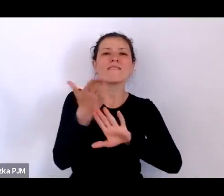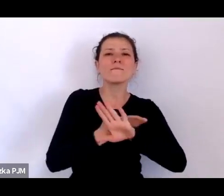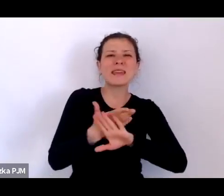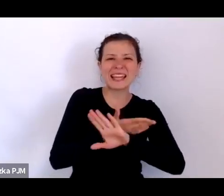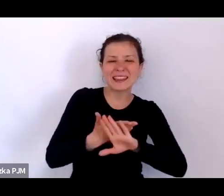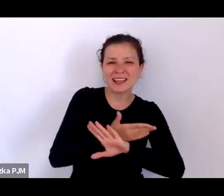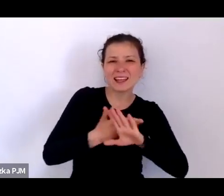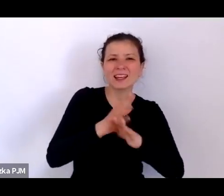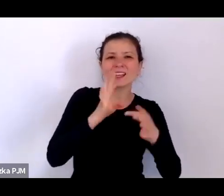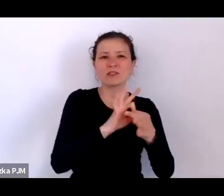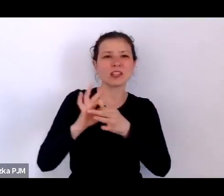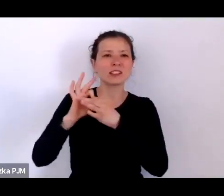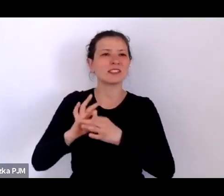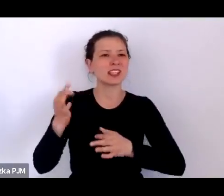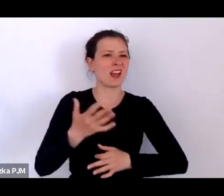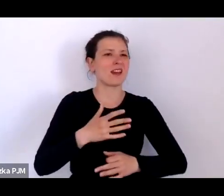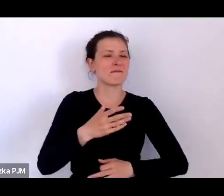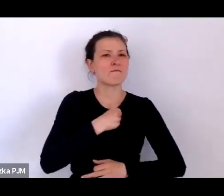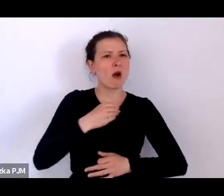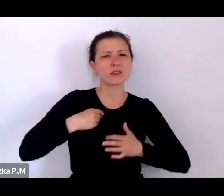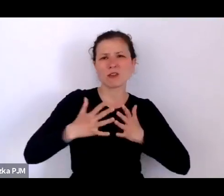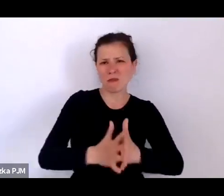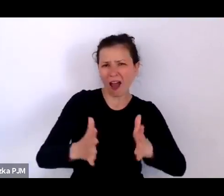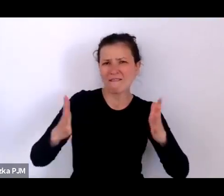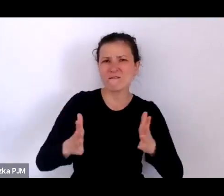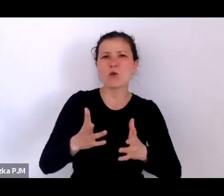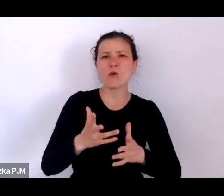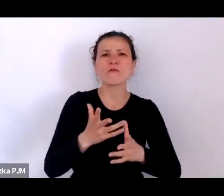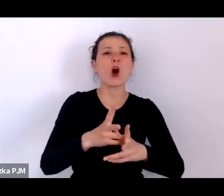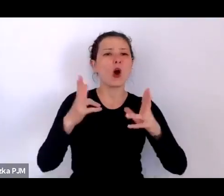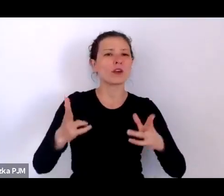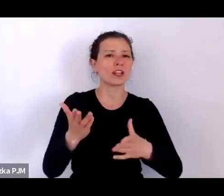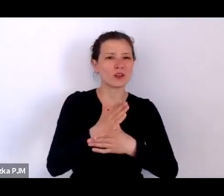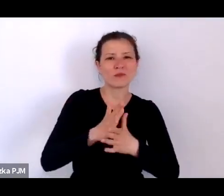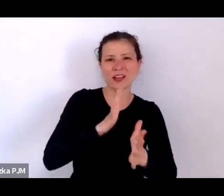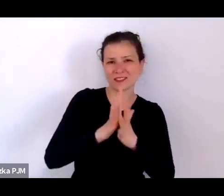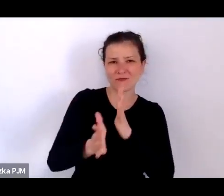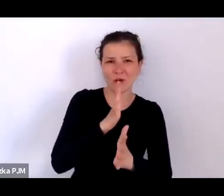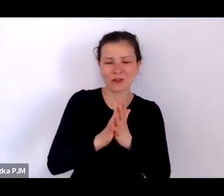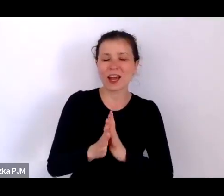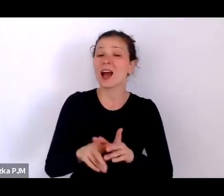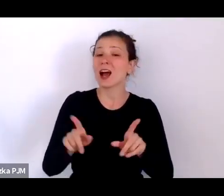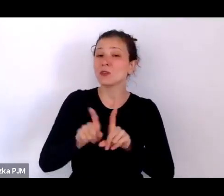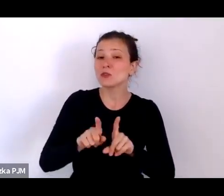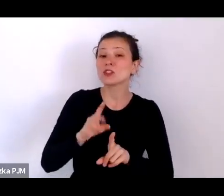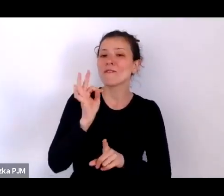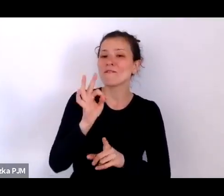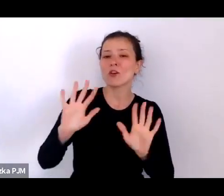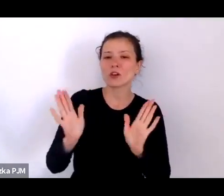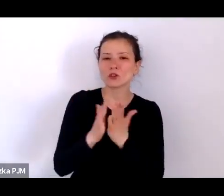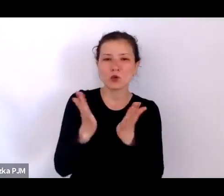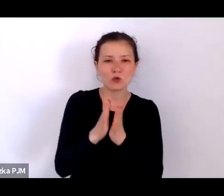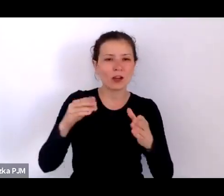ale jest to też książka o tym, w jaki sposób można opowiadać